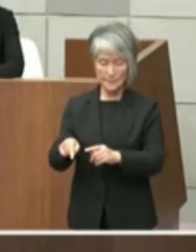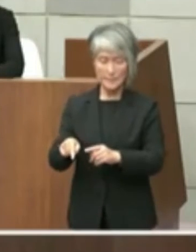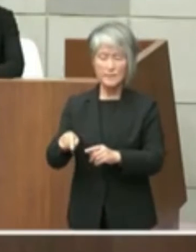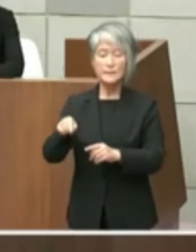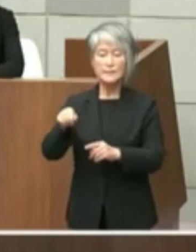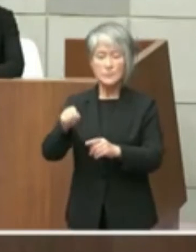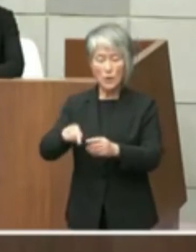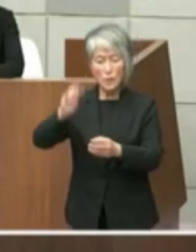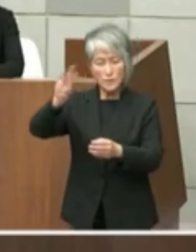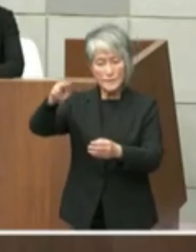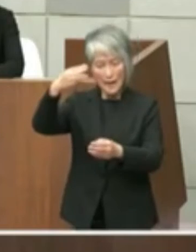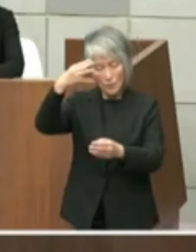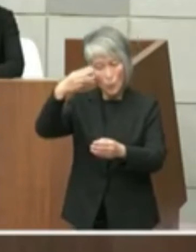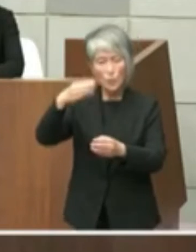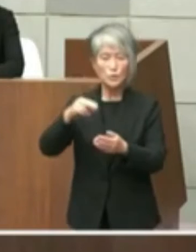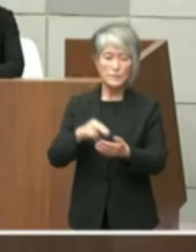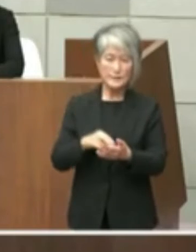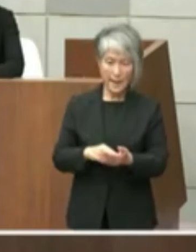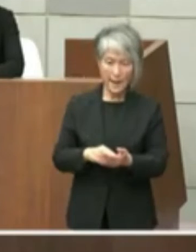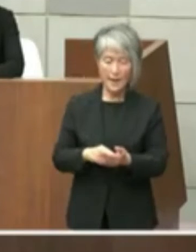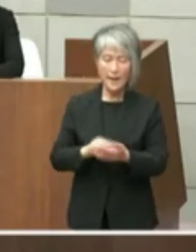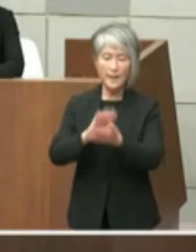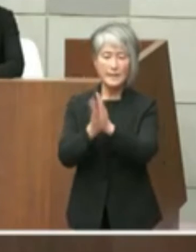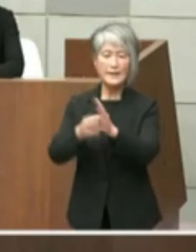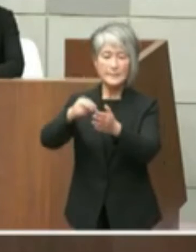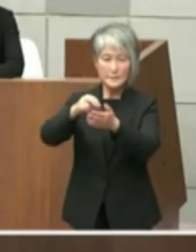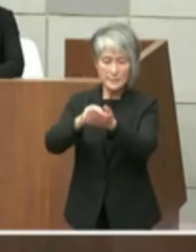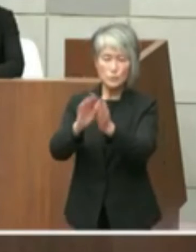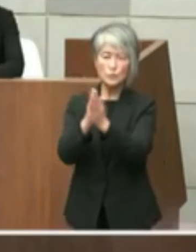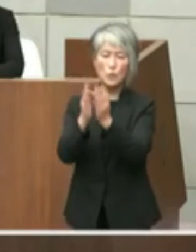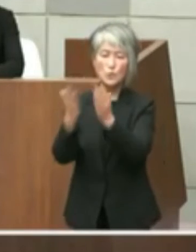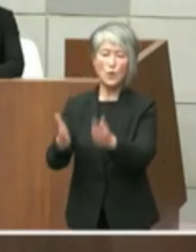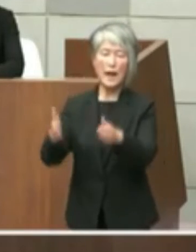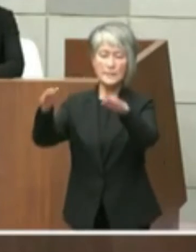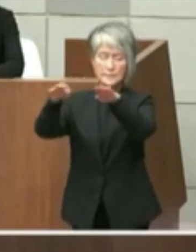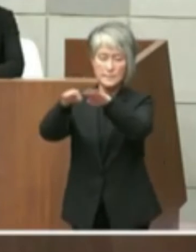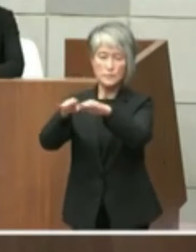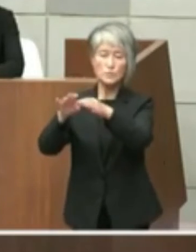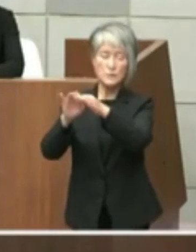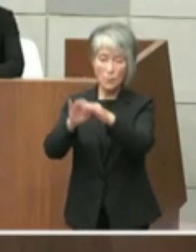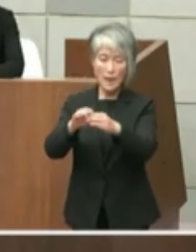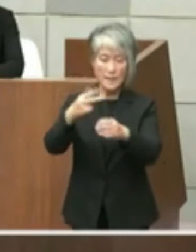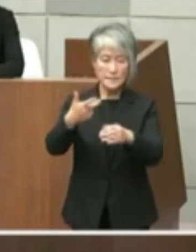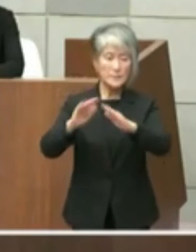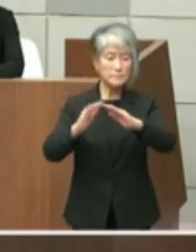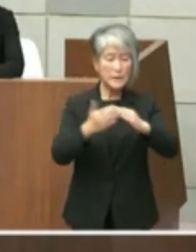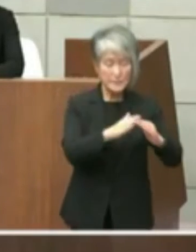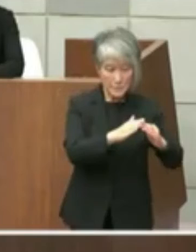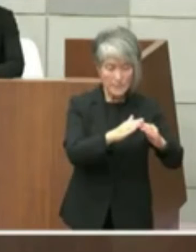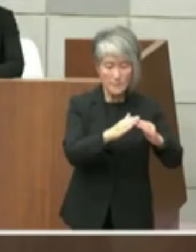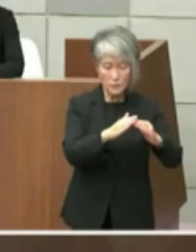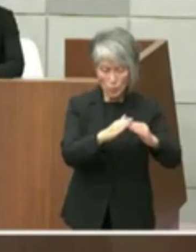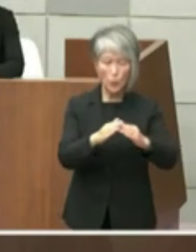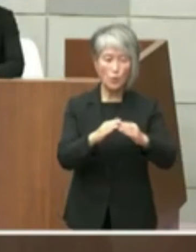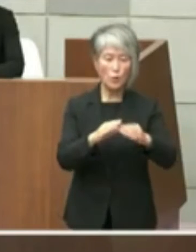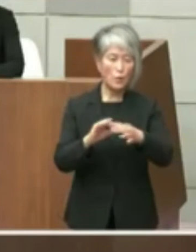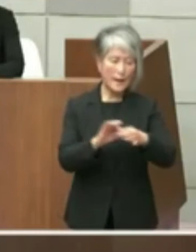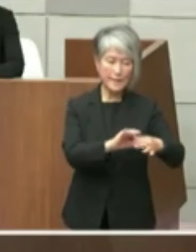といたしまして真実都市間についてはし町 の図書館の連携総合協力